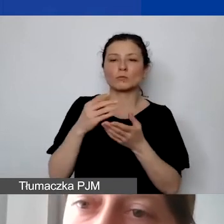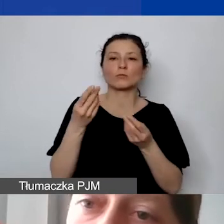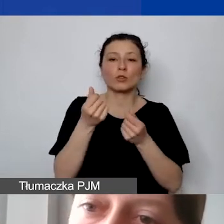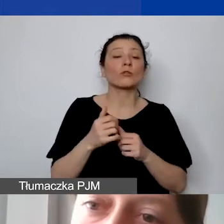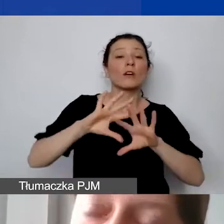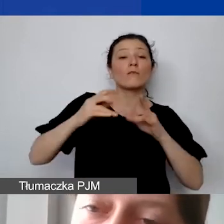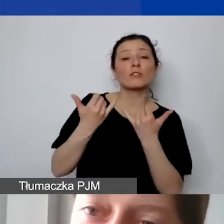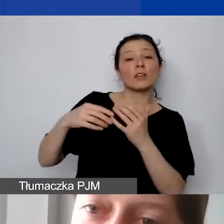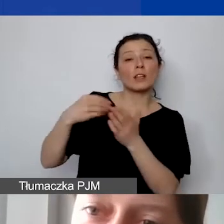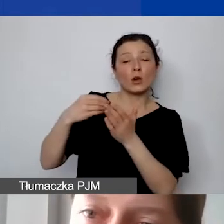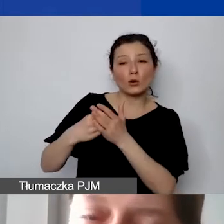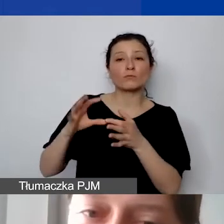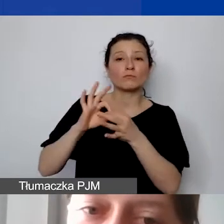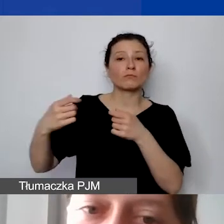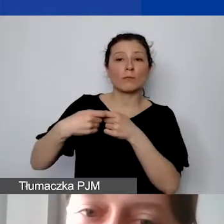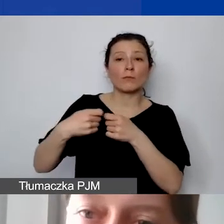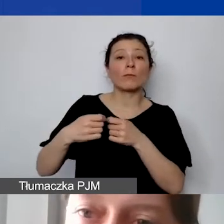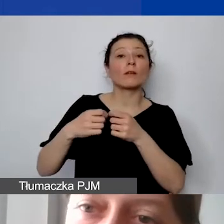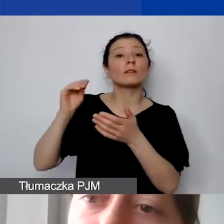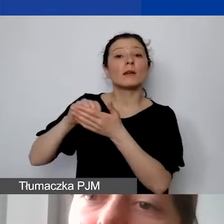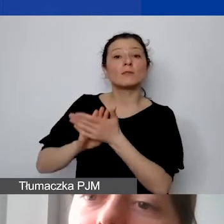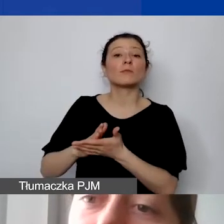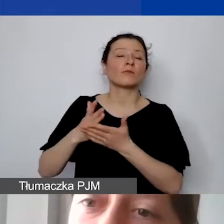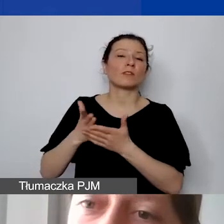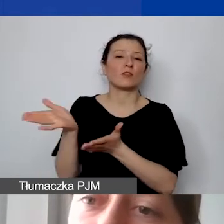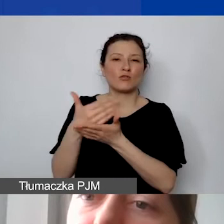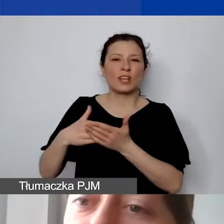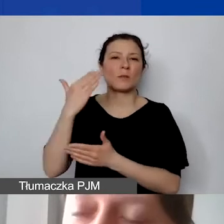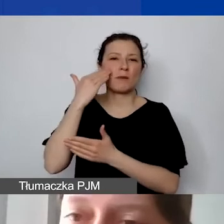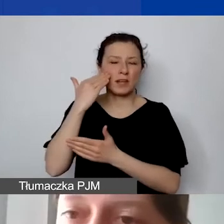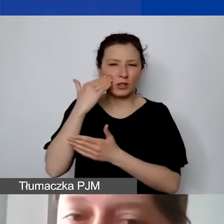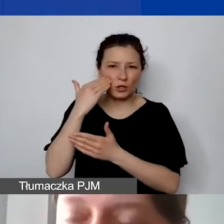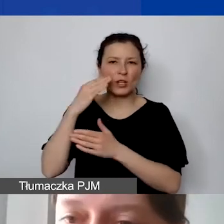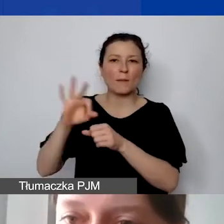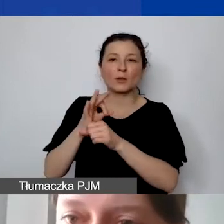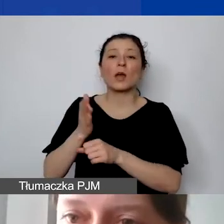ujmujemy w części merytorycznej projektu, a potem te koszty powtarzamy w tabeli pomocniczej.